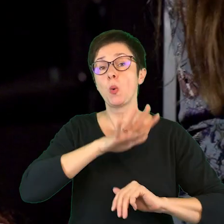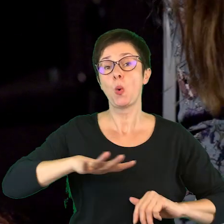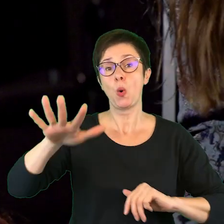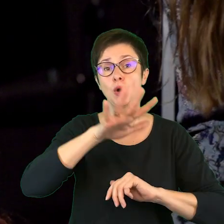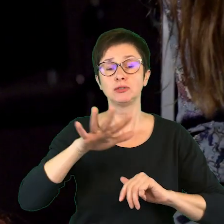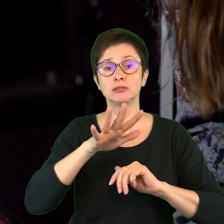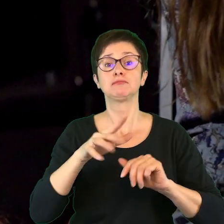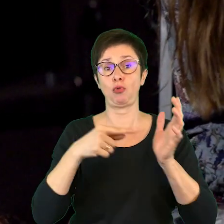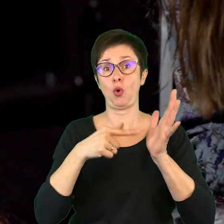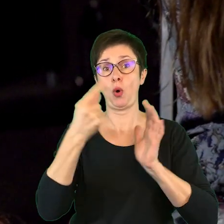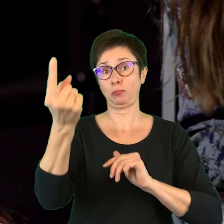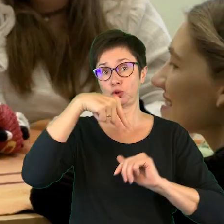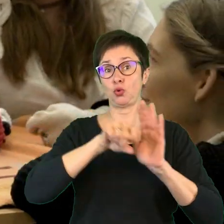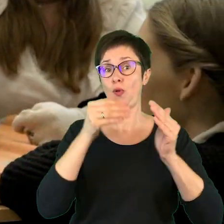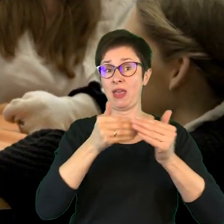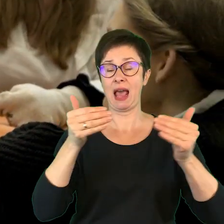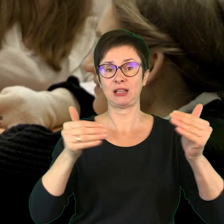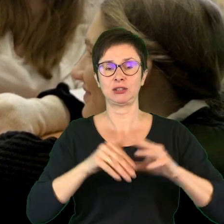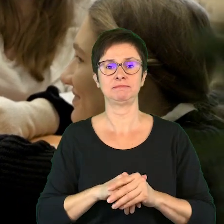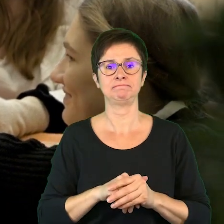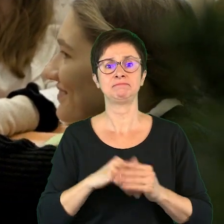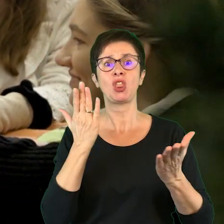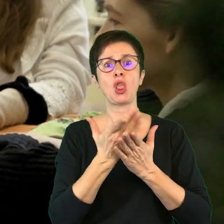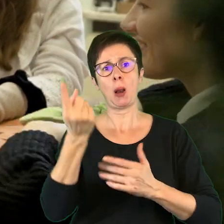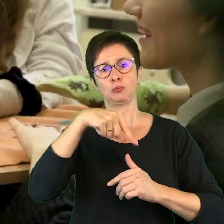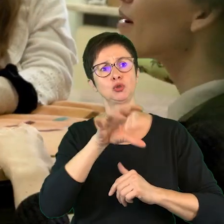towarzyszące wizycie w teatrze, że sam udział w spektaklu